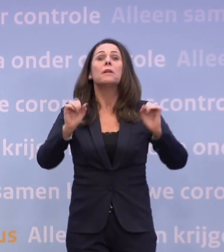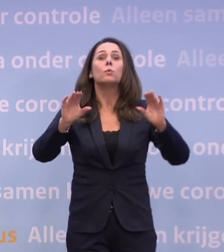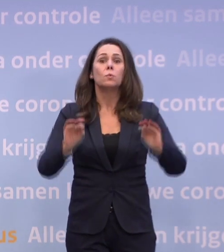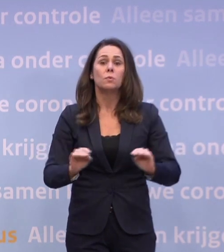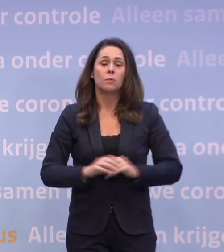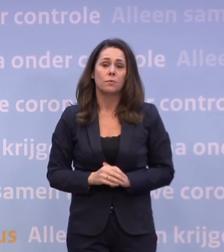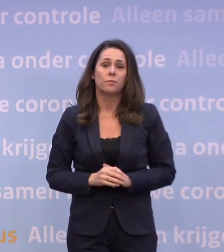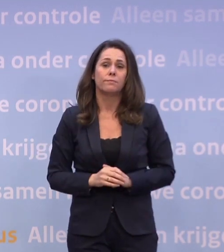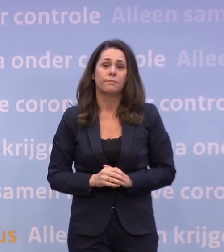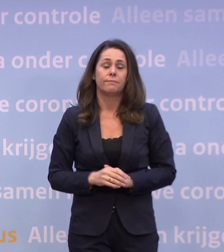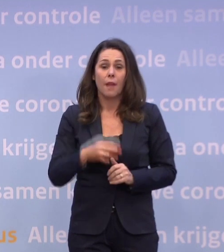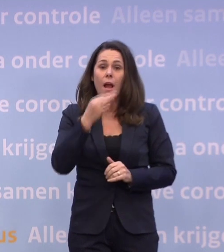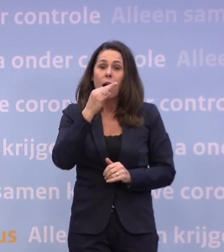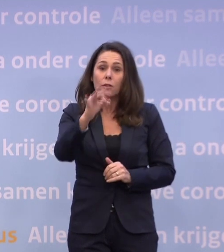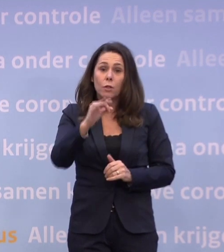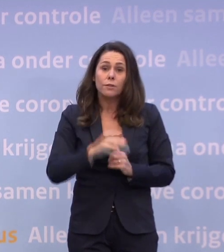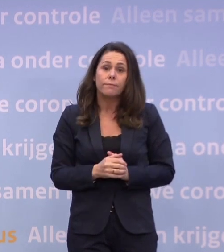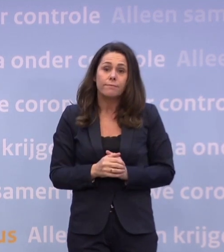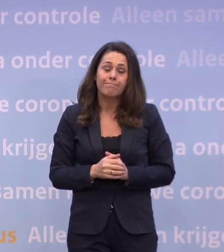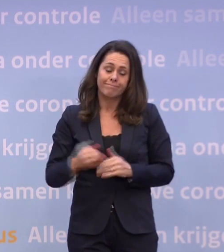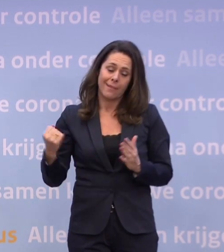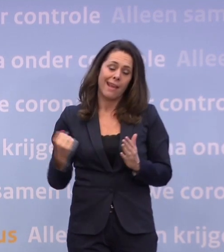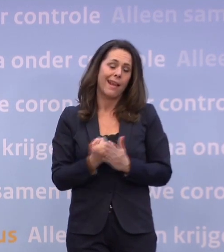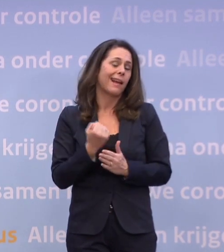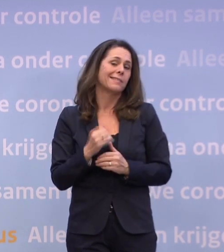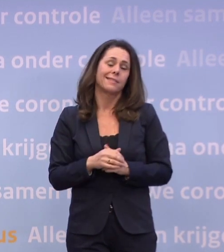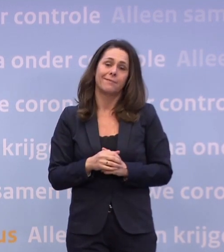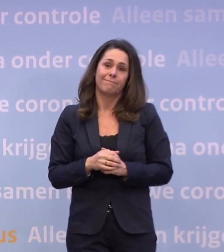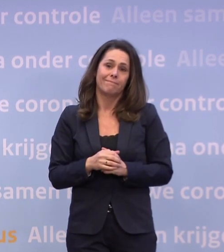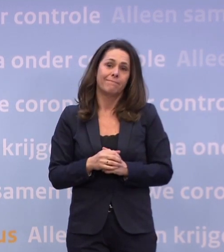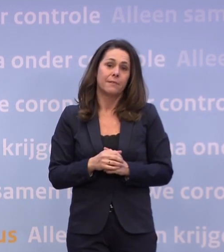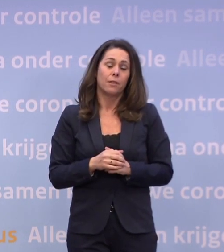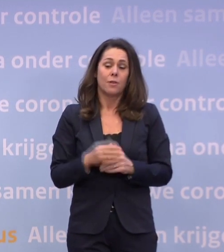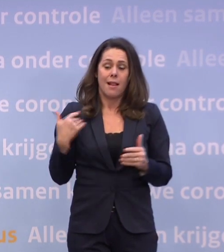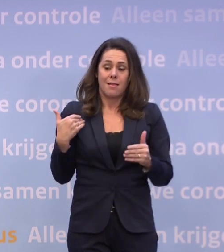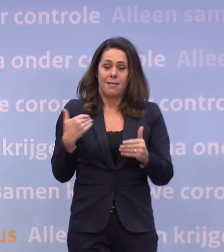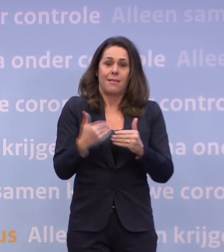Het antwoord is: helaas niet meer dan de laatste maanden.